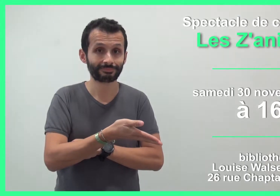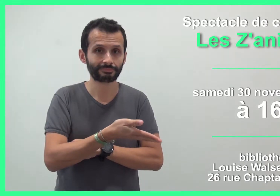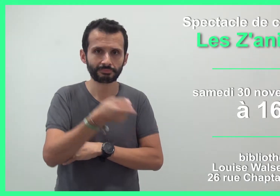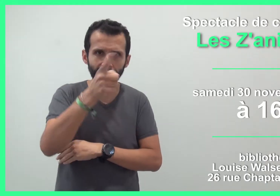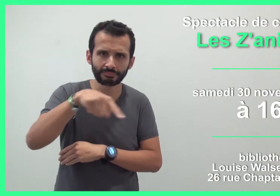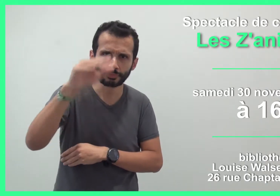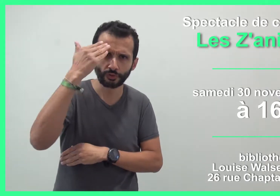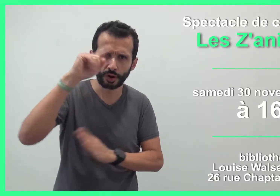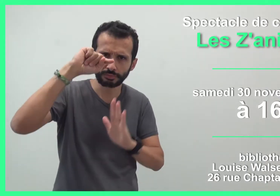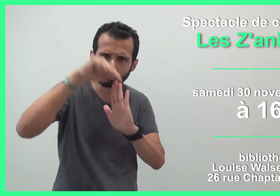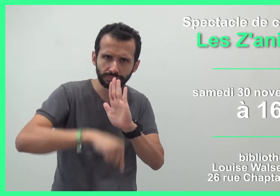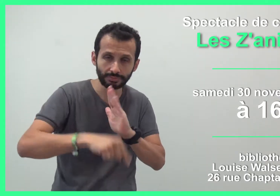Vous voulez en savoir ?